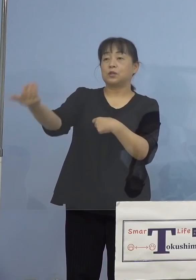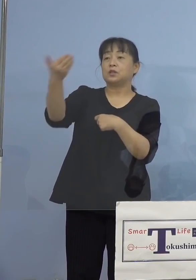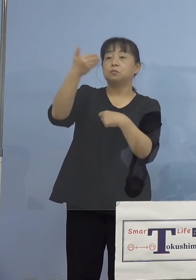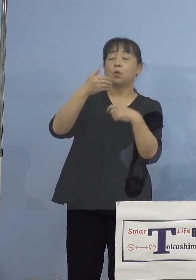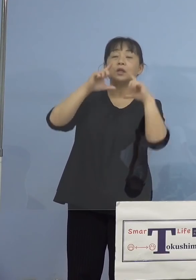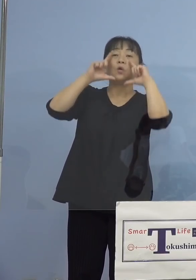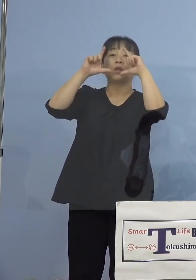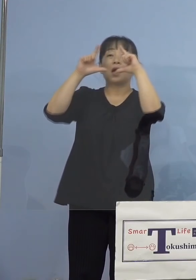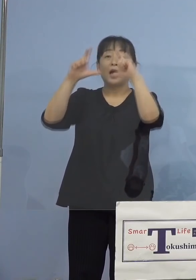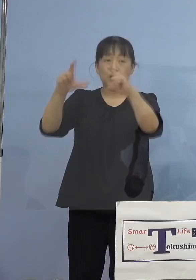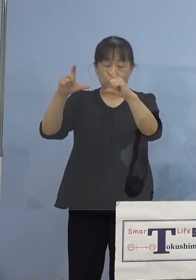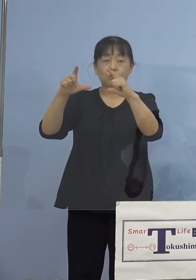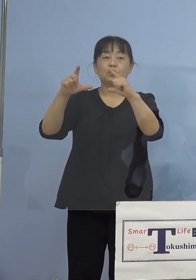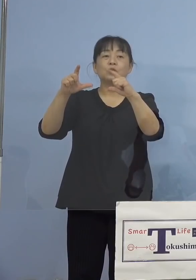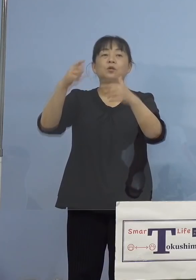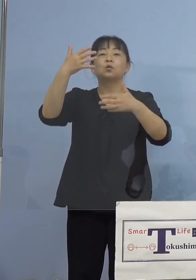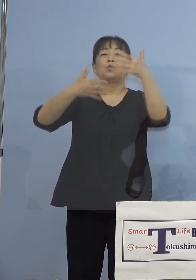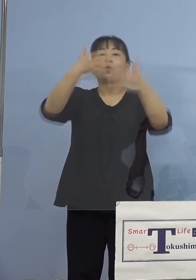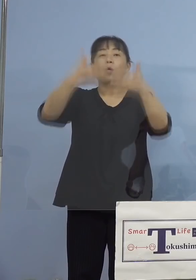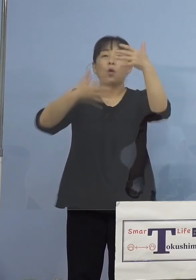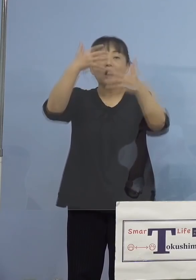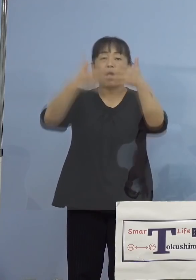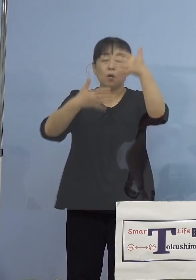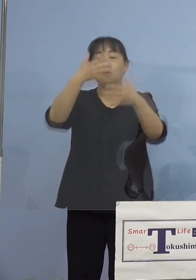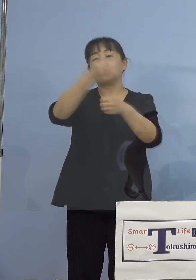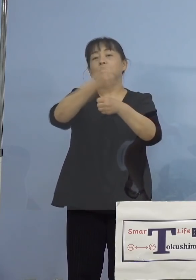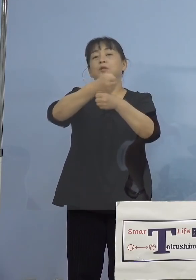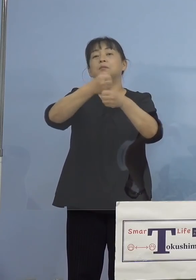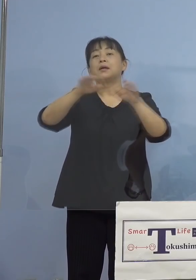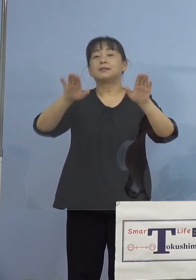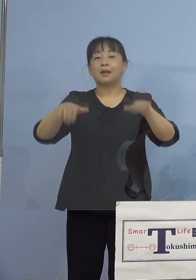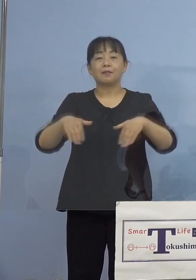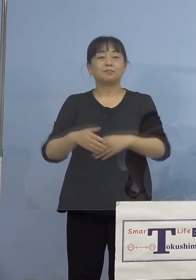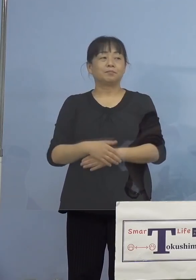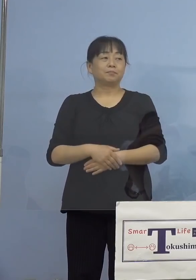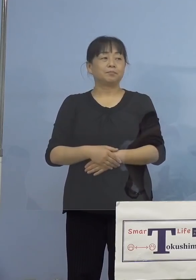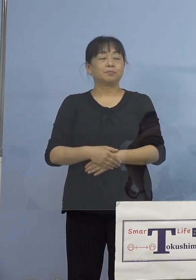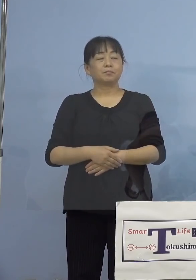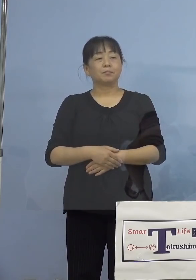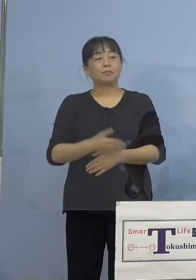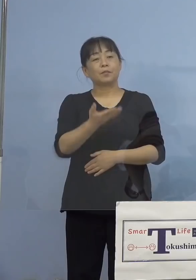こちらを作成させていただきました ということでこちら